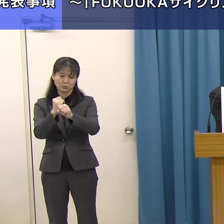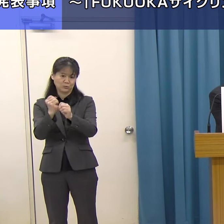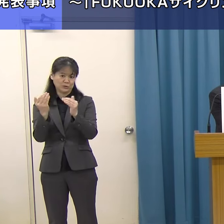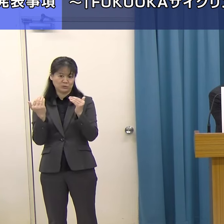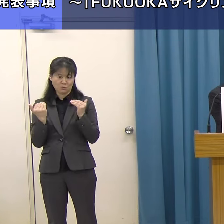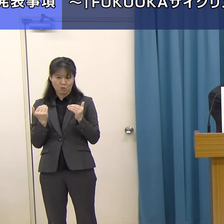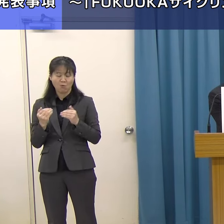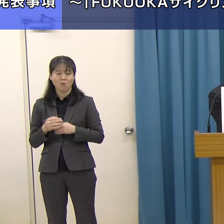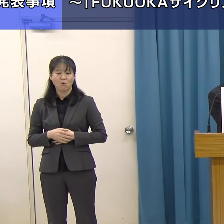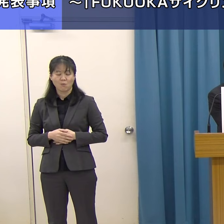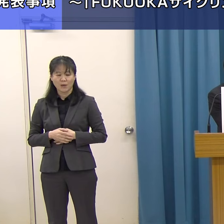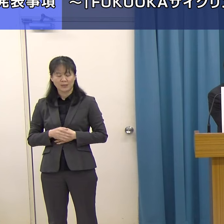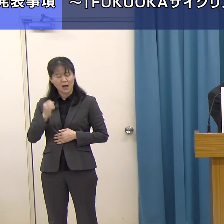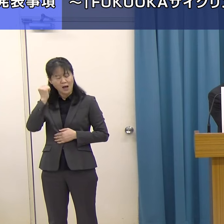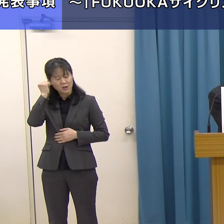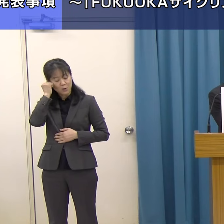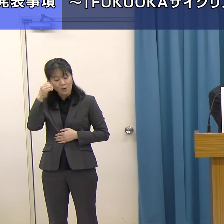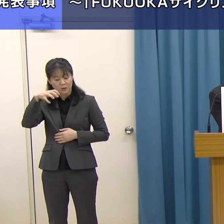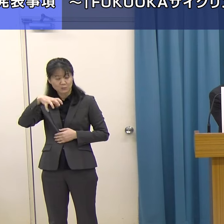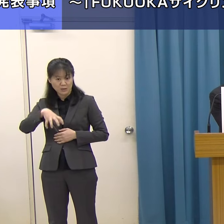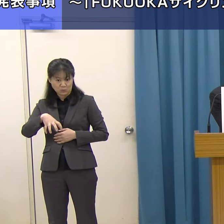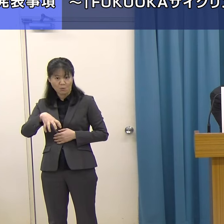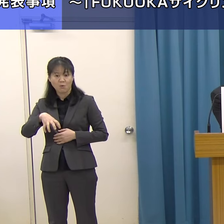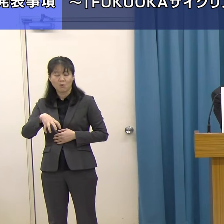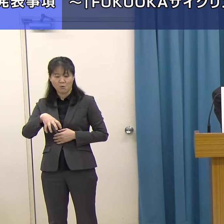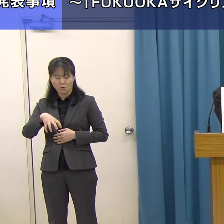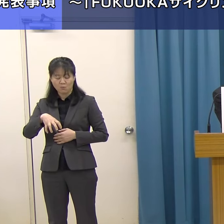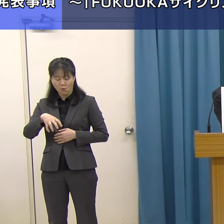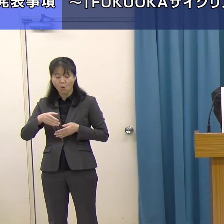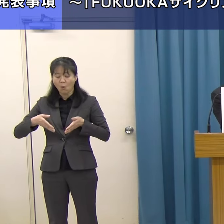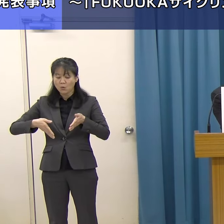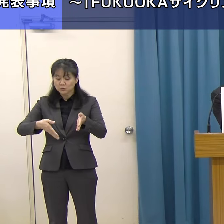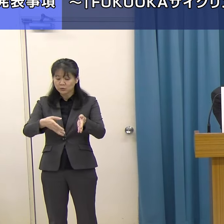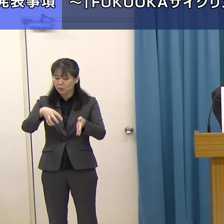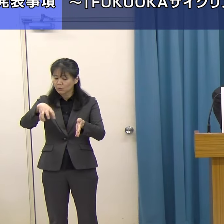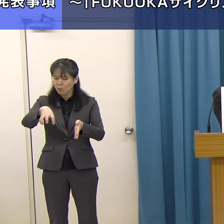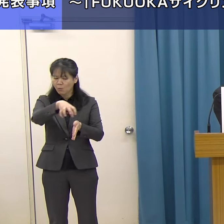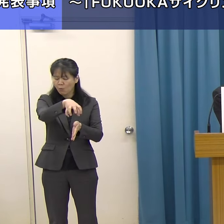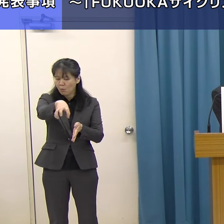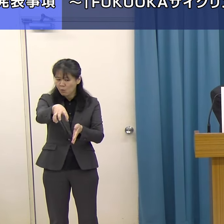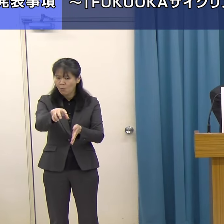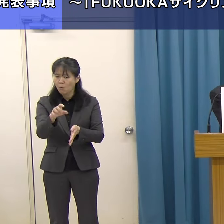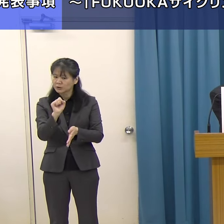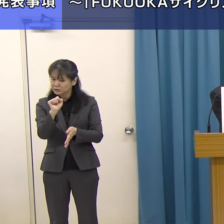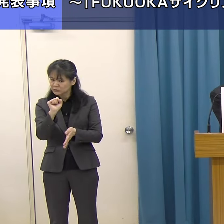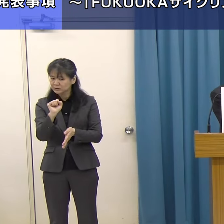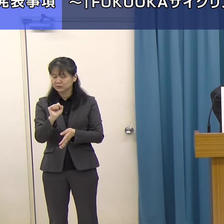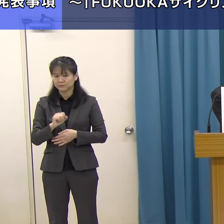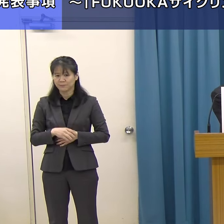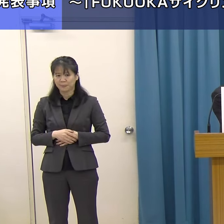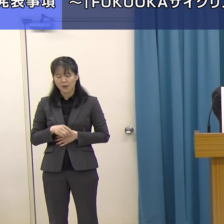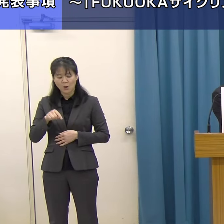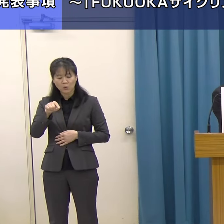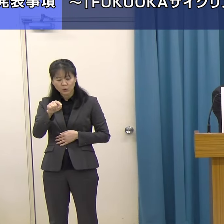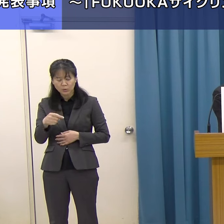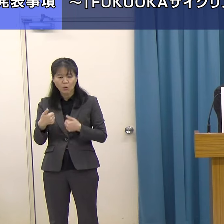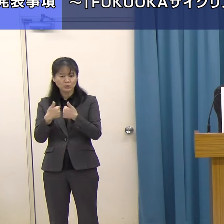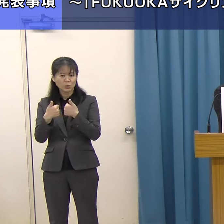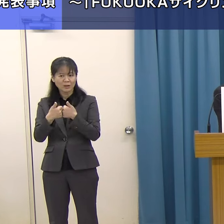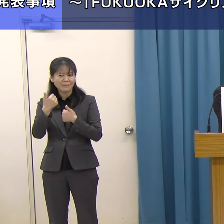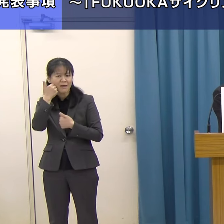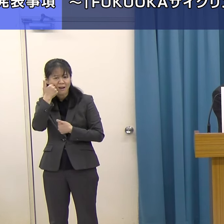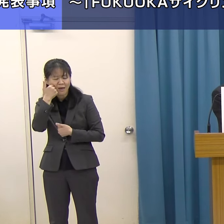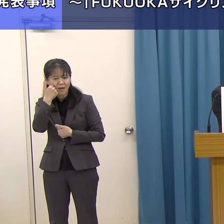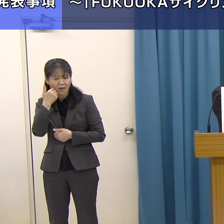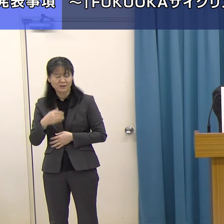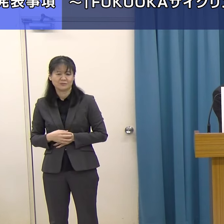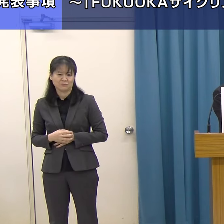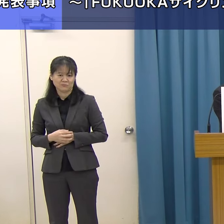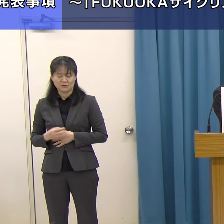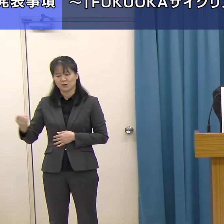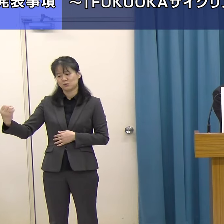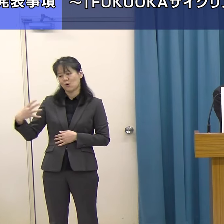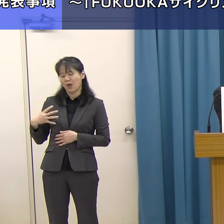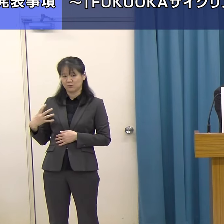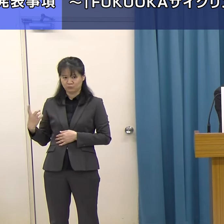それから泊まる場所もそのルート上でどこがいいかと、そういうことを誰に相談すればいいのか分からない、ということです。